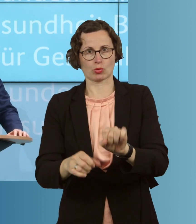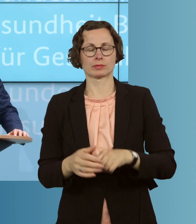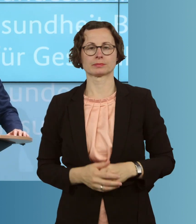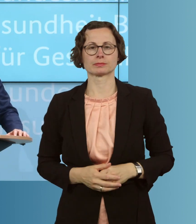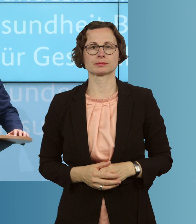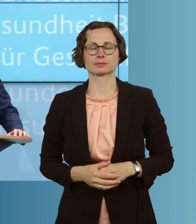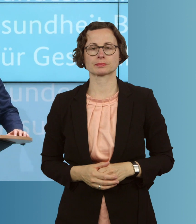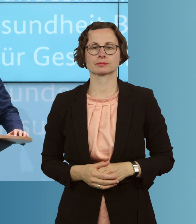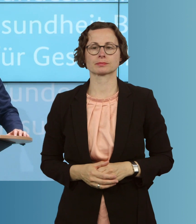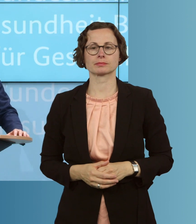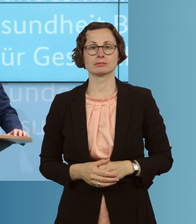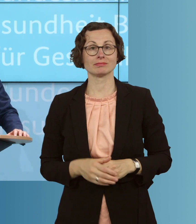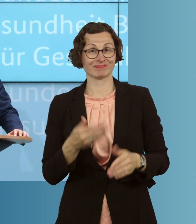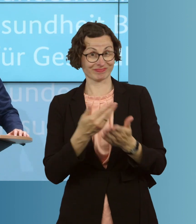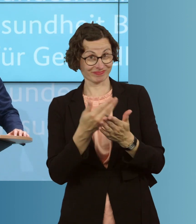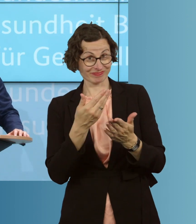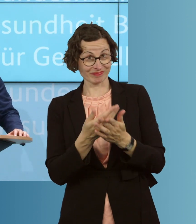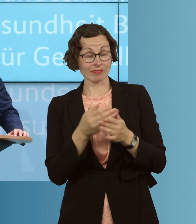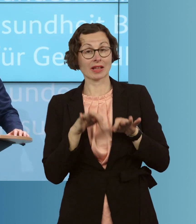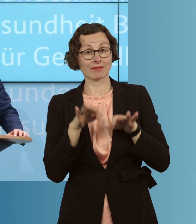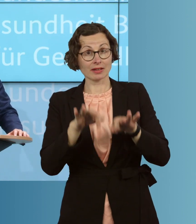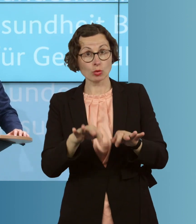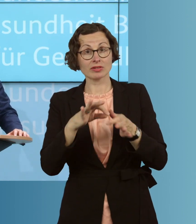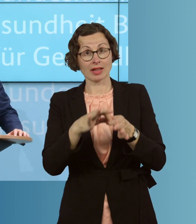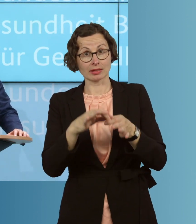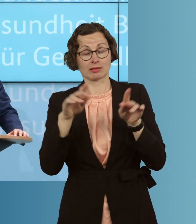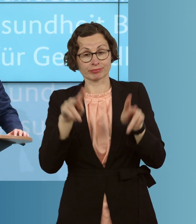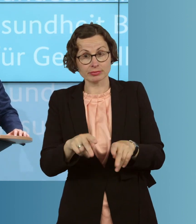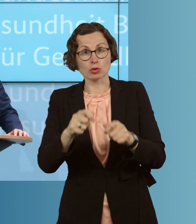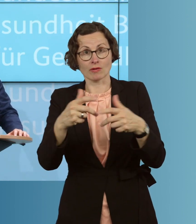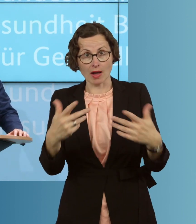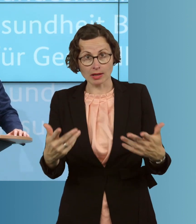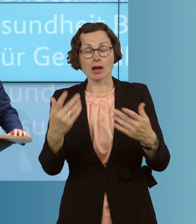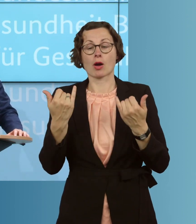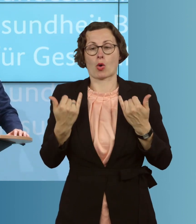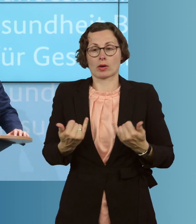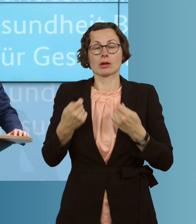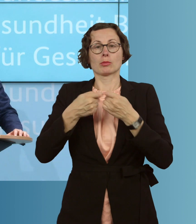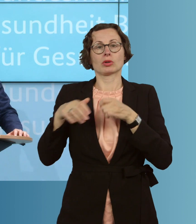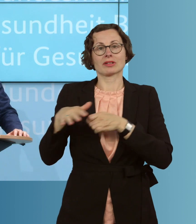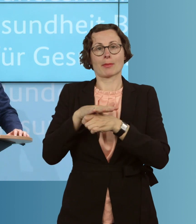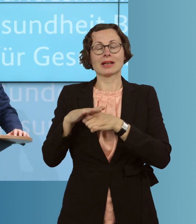Um das möglich zu machen und das zu unterstützen, hat das Bundeskabinett heute den Entwurf eines zweiten Gesetzes zum Schutz der Bevölkerung